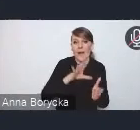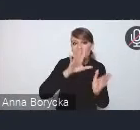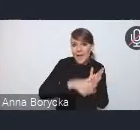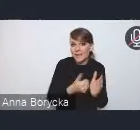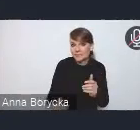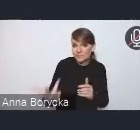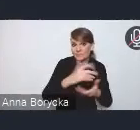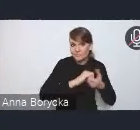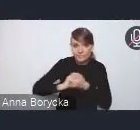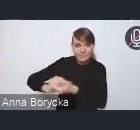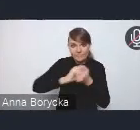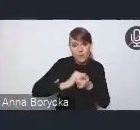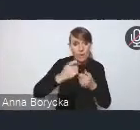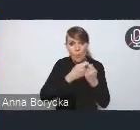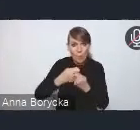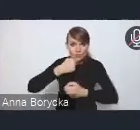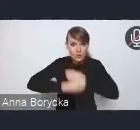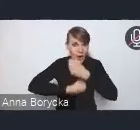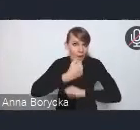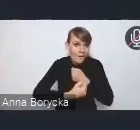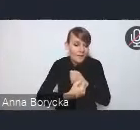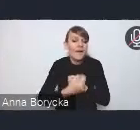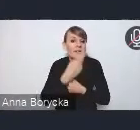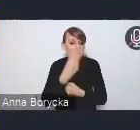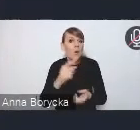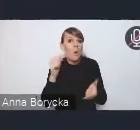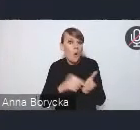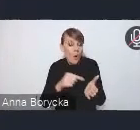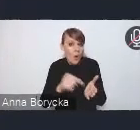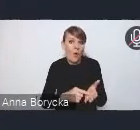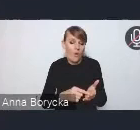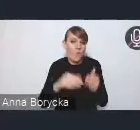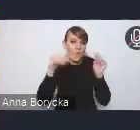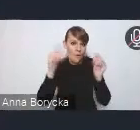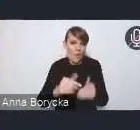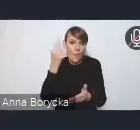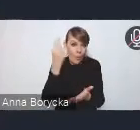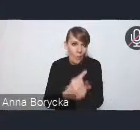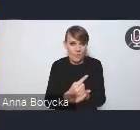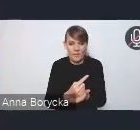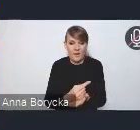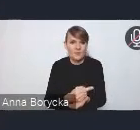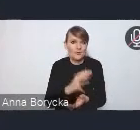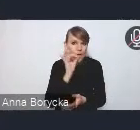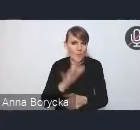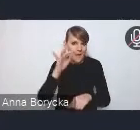że jest to metoda, która może przynieść pożądany efekt, rozwiązanie danego problemu